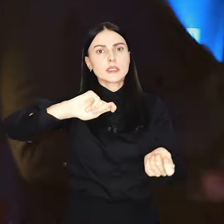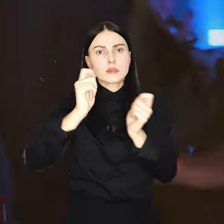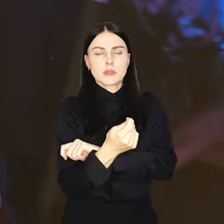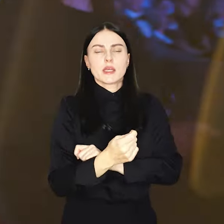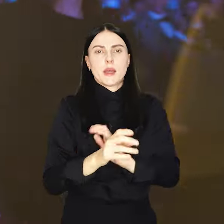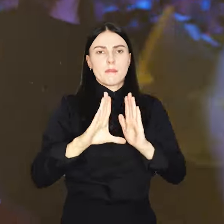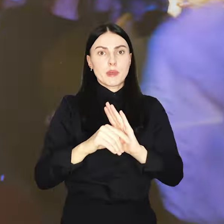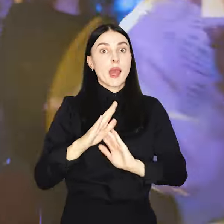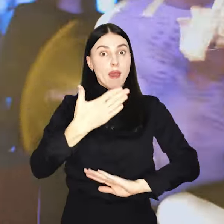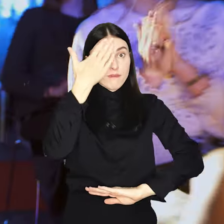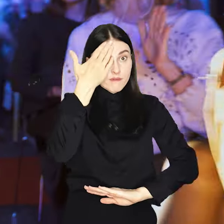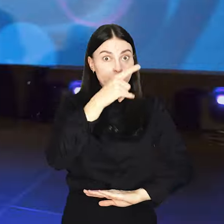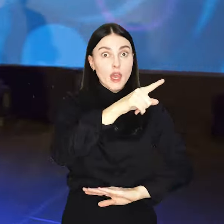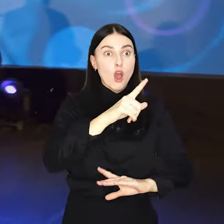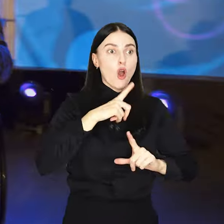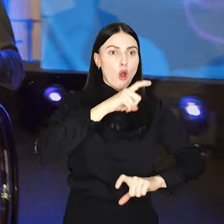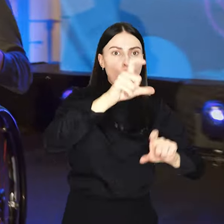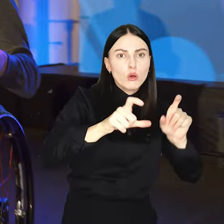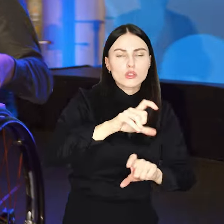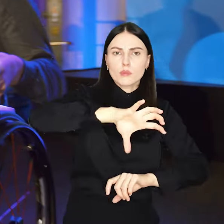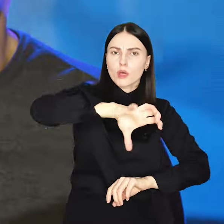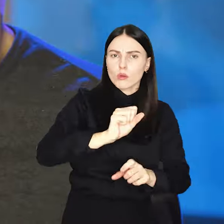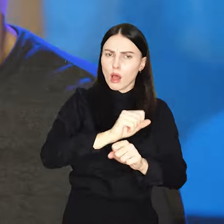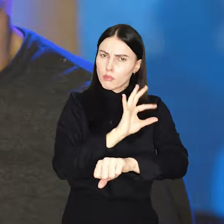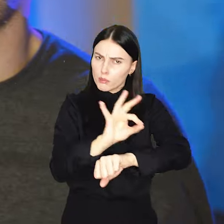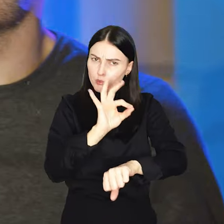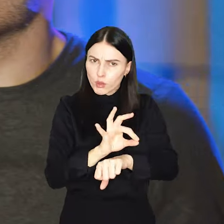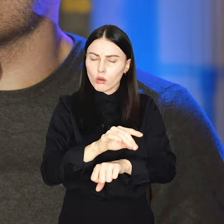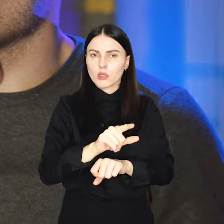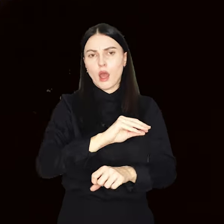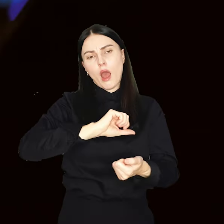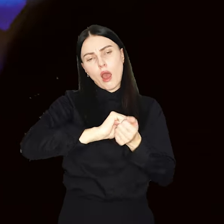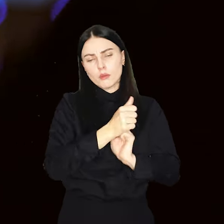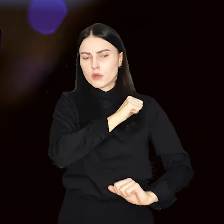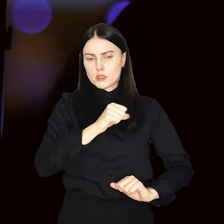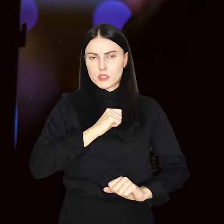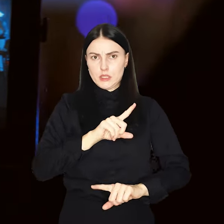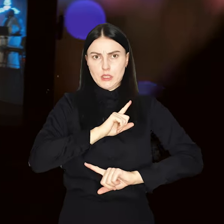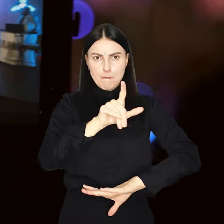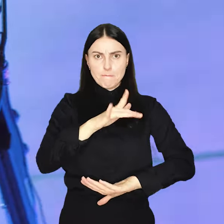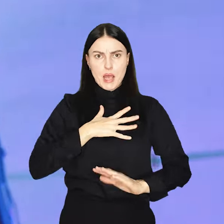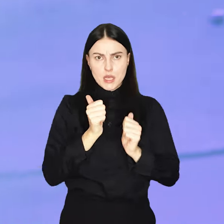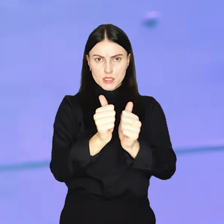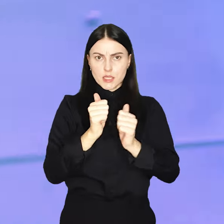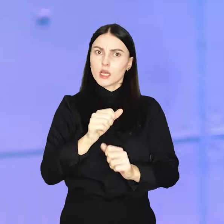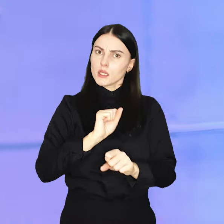Znasz taką osobę grupę albo projekt? A może sam uważasz, że zasługujesz na miano kreatywnego Wrocławia?